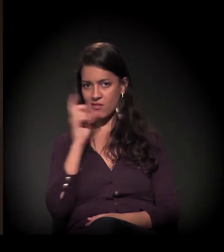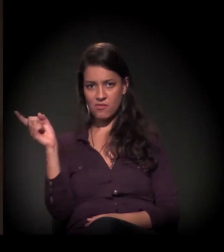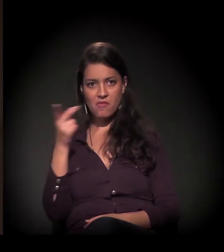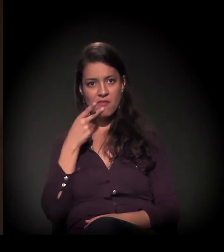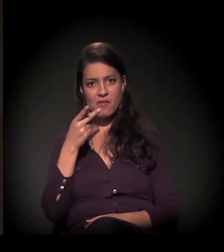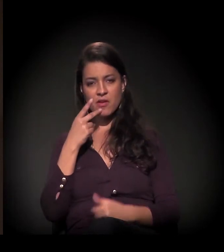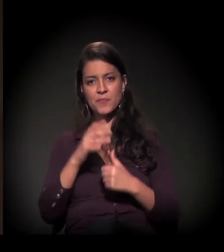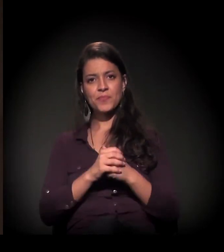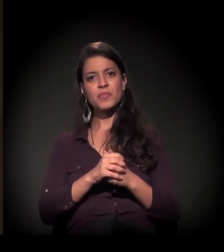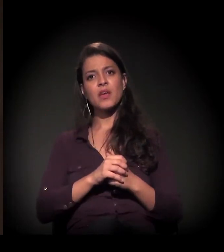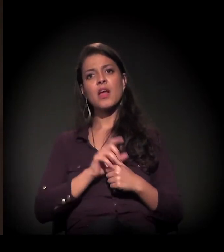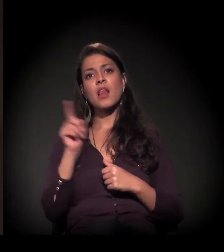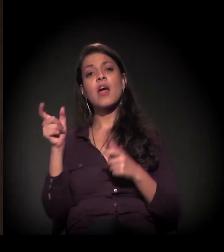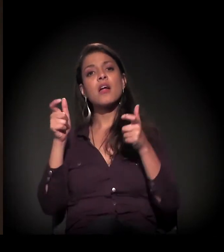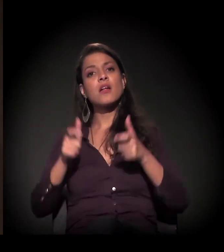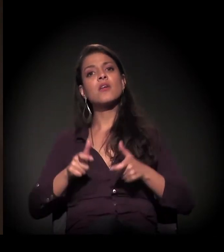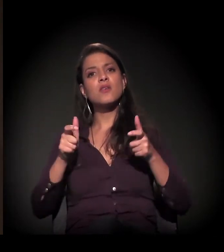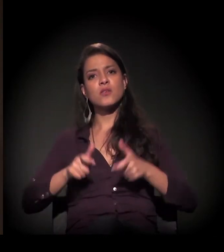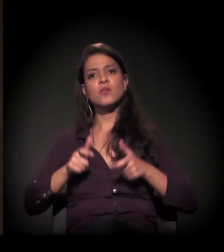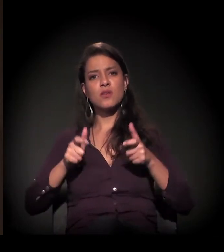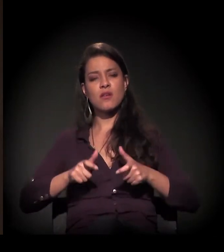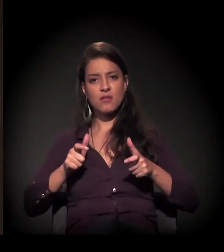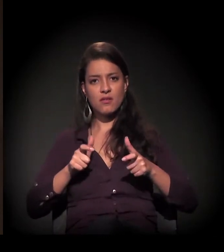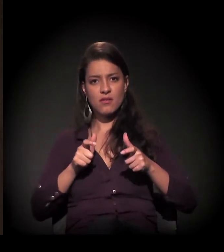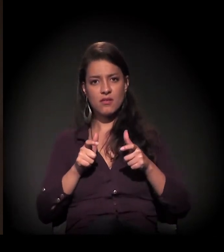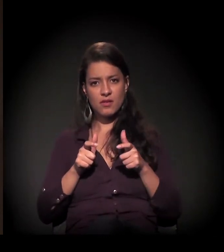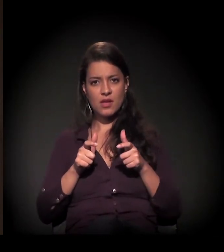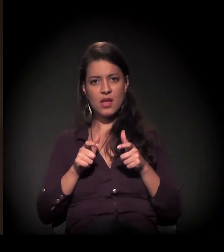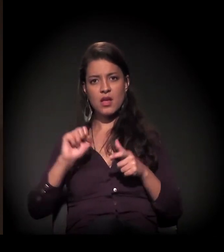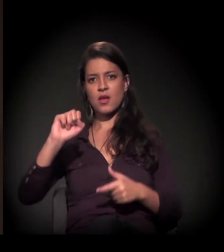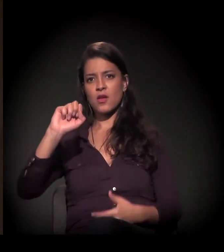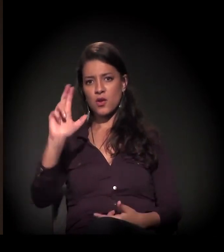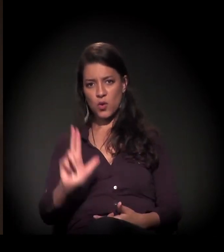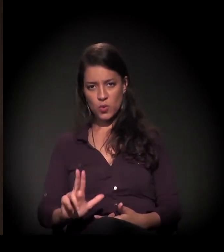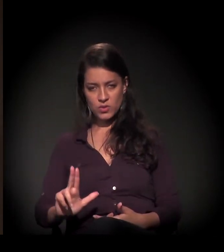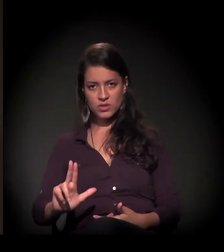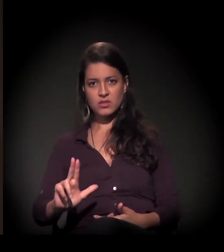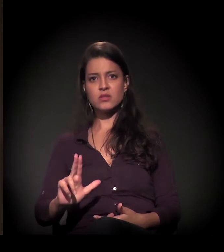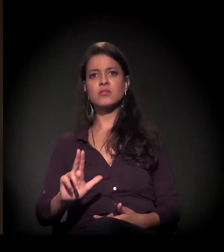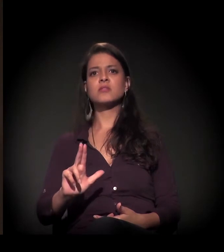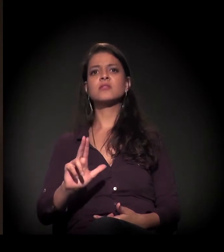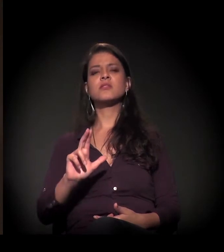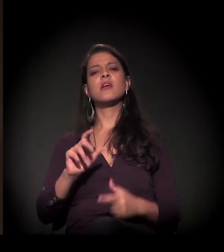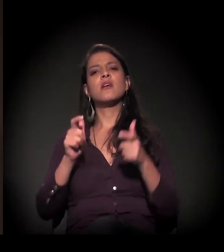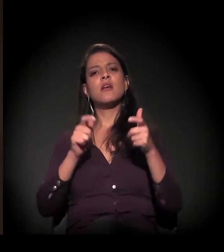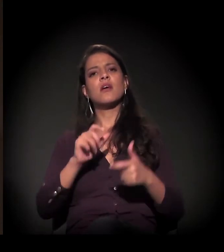nós estamos também ali na região da Luz, Campos Elíseos,